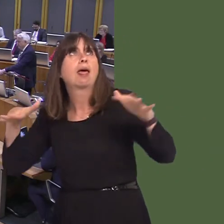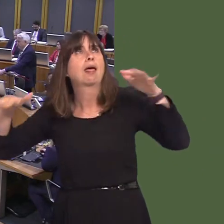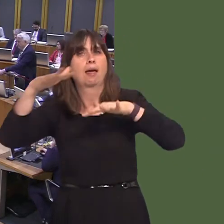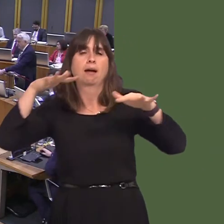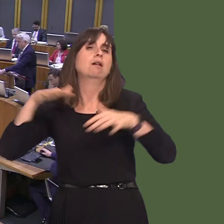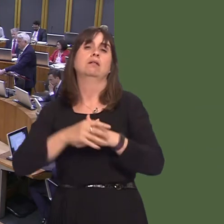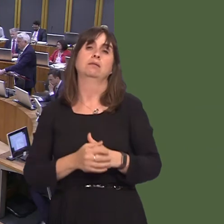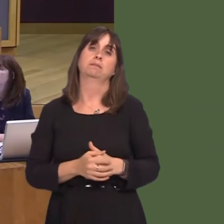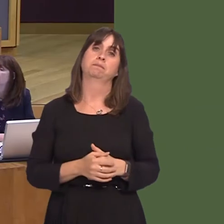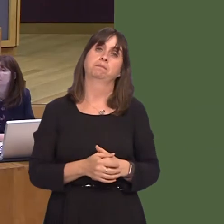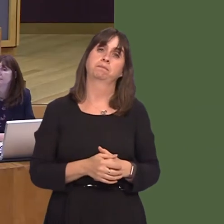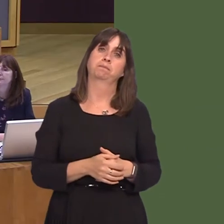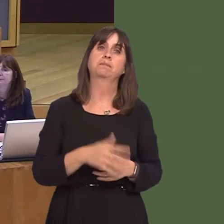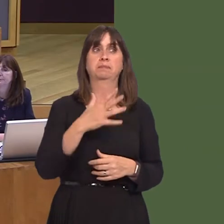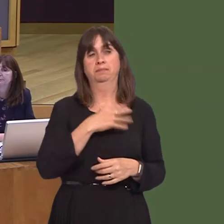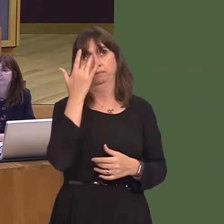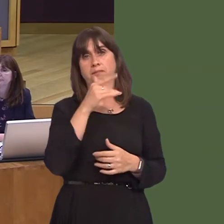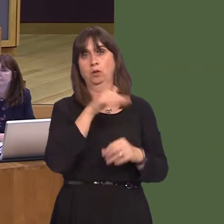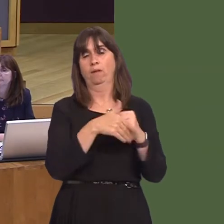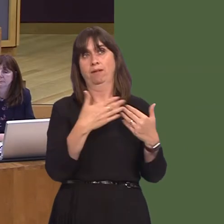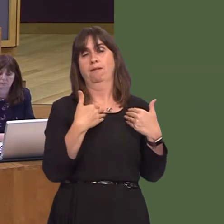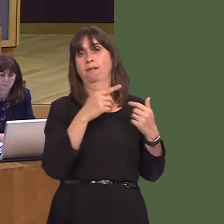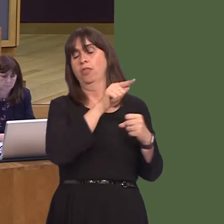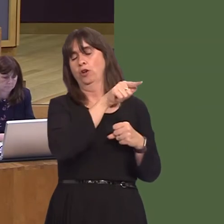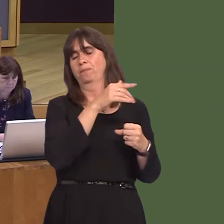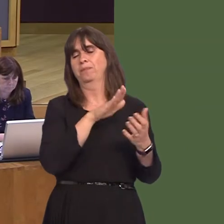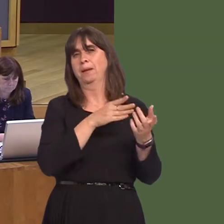Minister; it's for her to consider further. He is right to say that one of the things